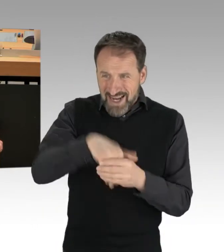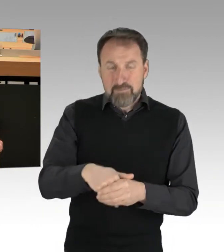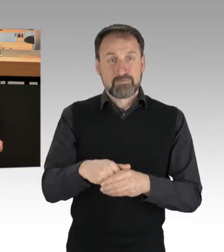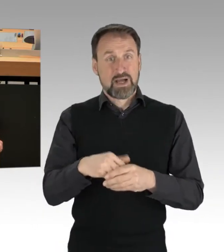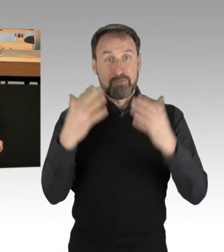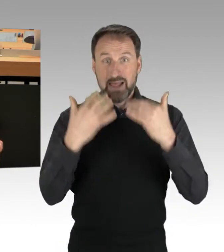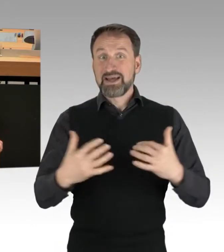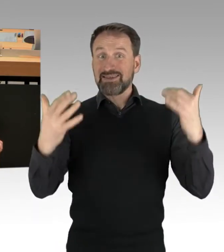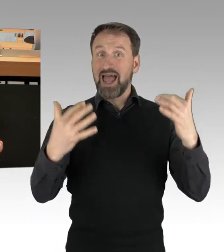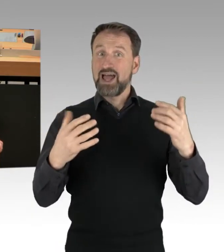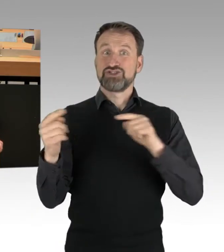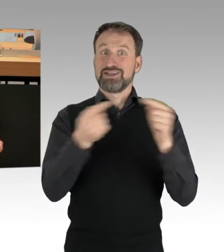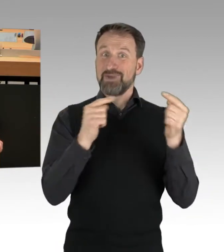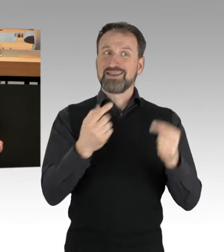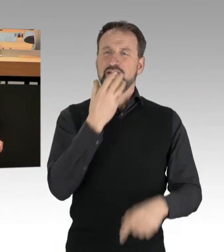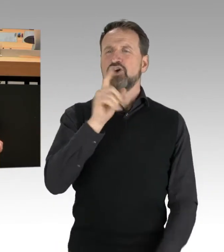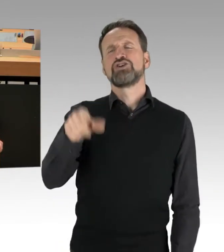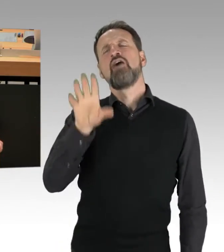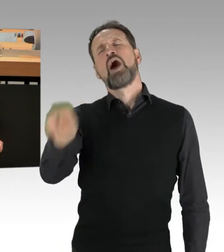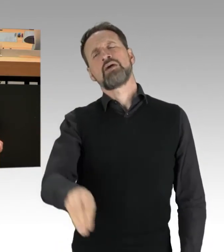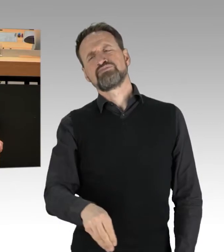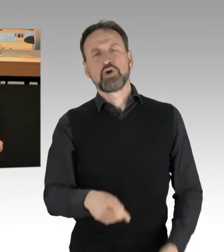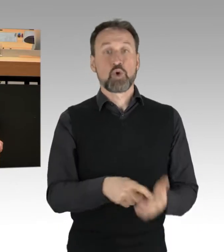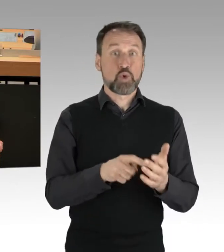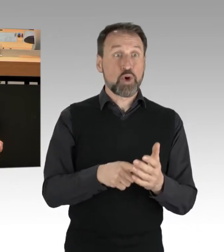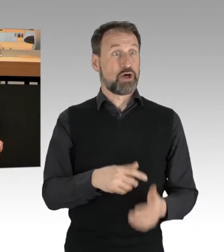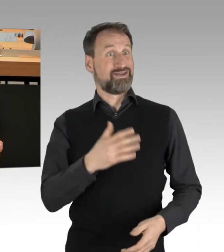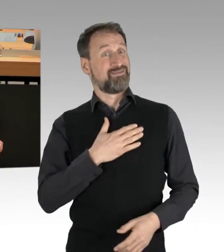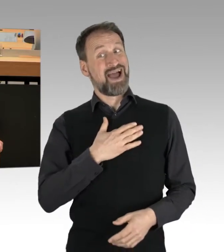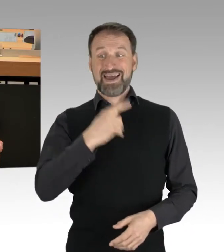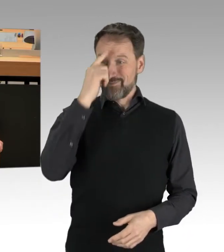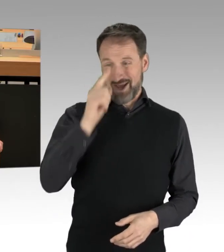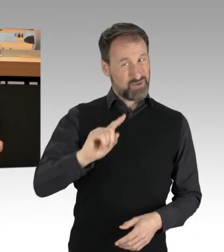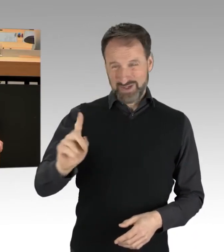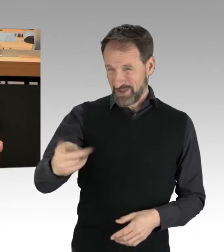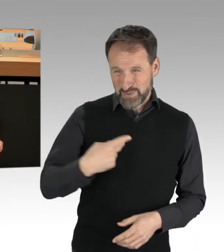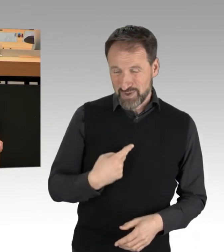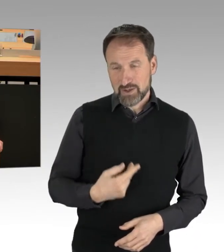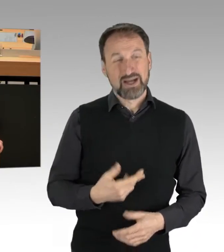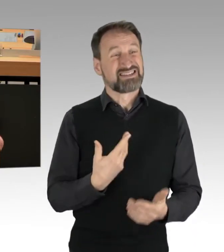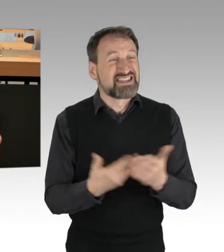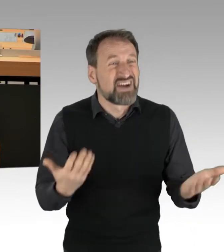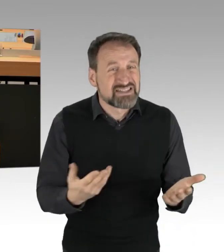weil sie ihrer Gesinnung nicht entsprechen? Das sind Faschisten, Herr Kollege Franco, ich danke Ihnen.